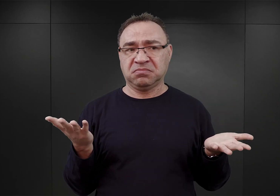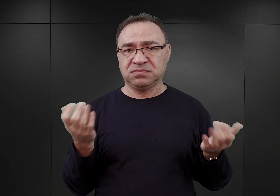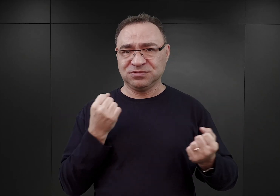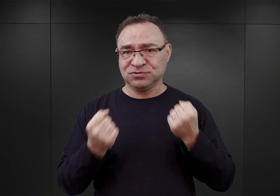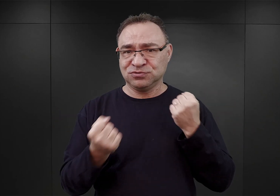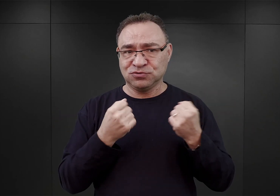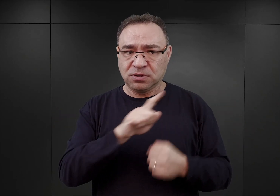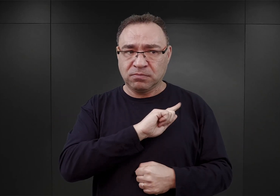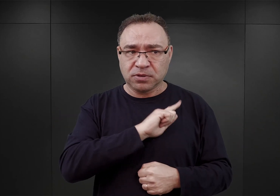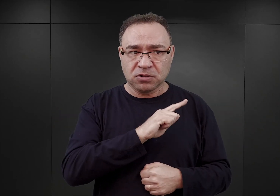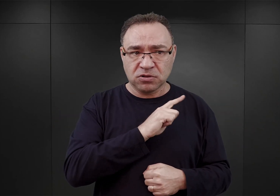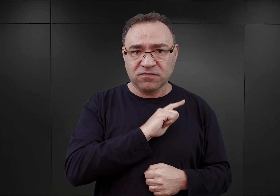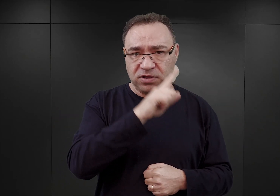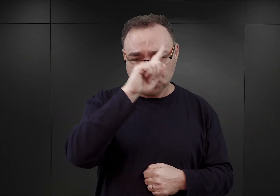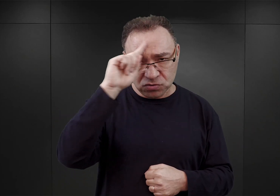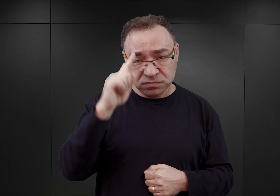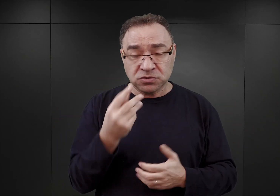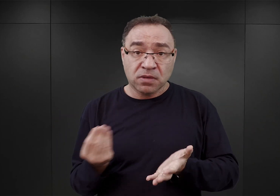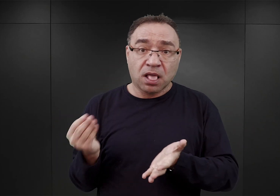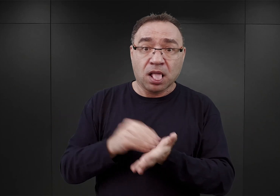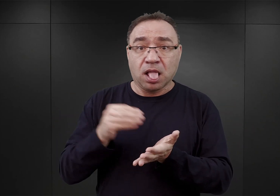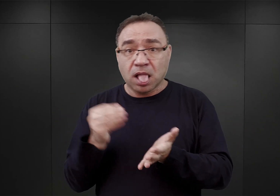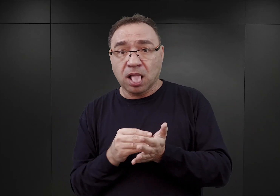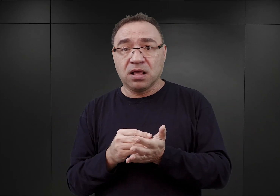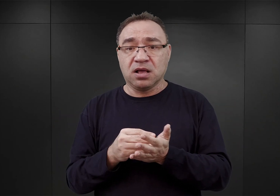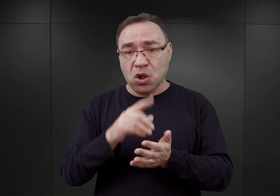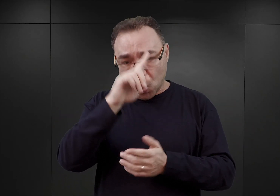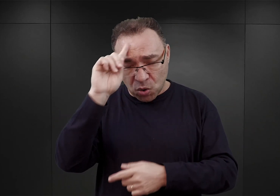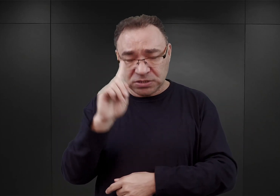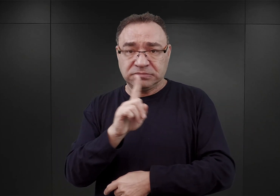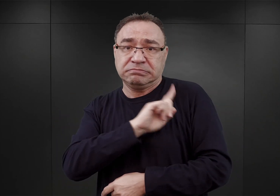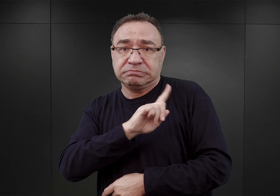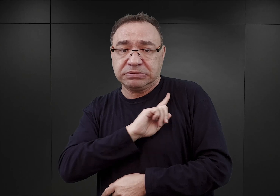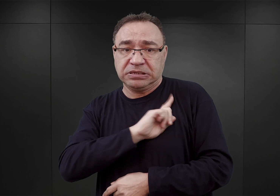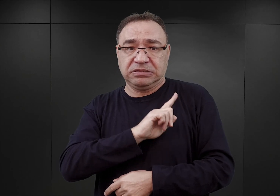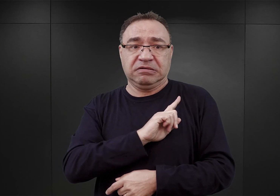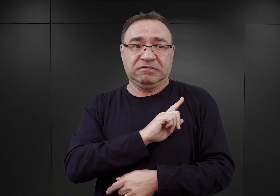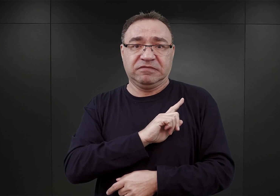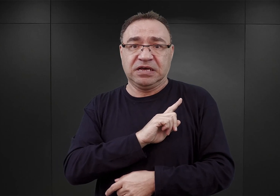To znaczy trzeba by było do Auschwitz skierować znacznie więcej esesmanów, niż w rzeczywistości się tutaj znajdowało.